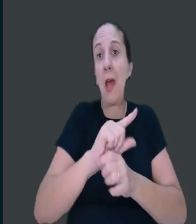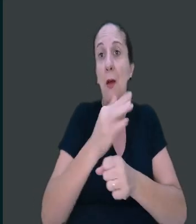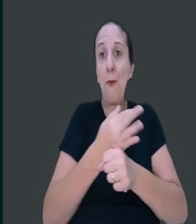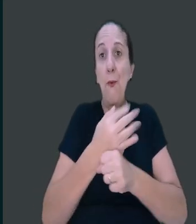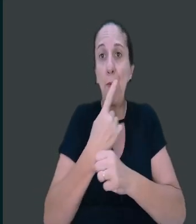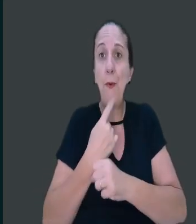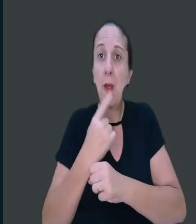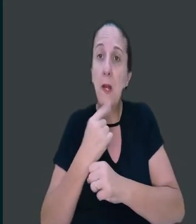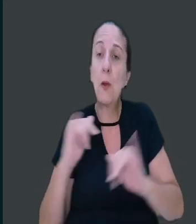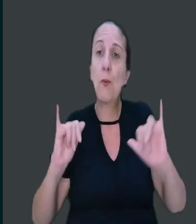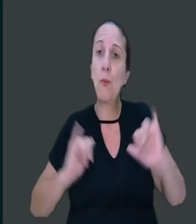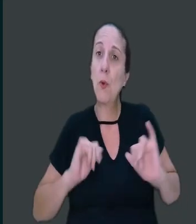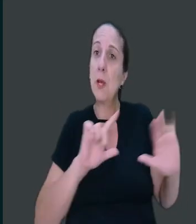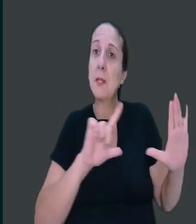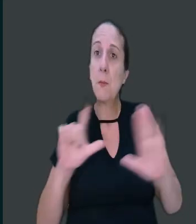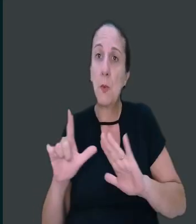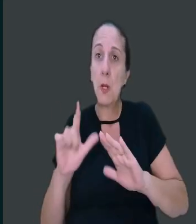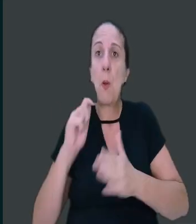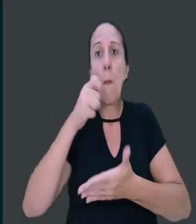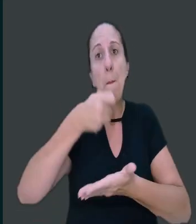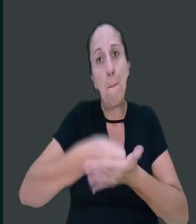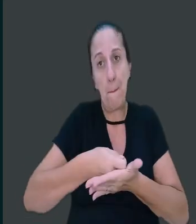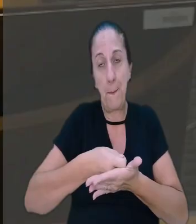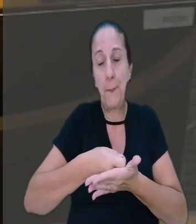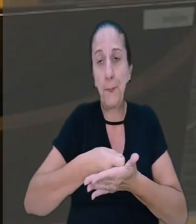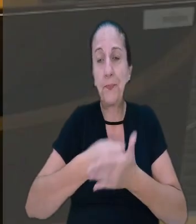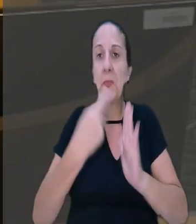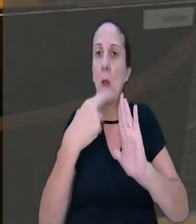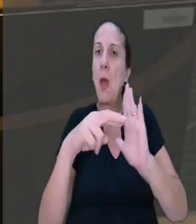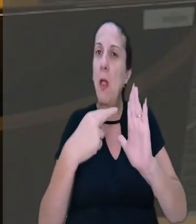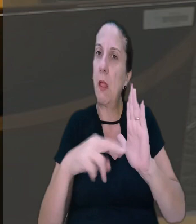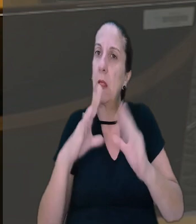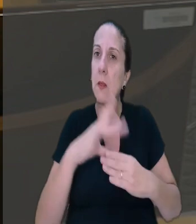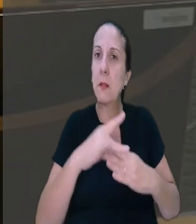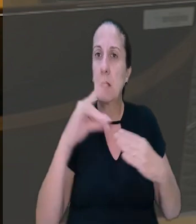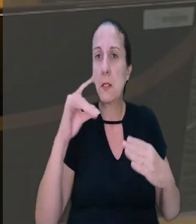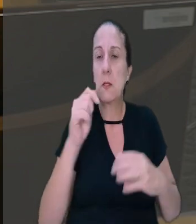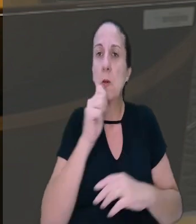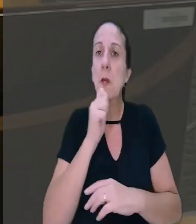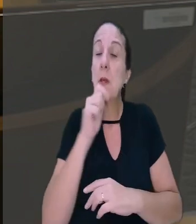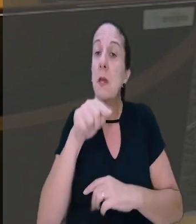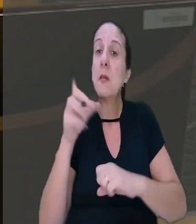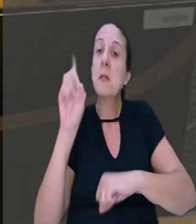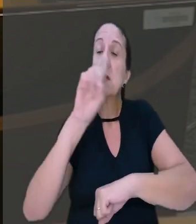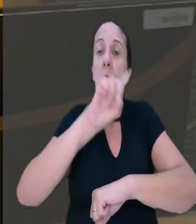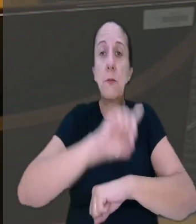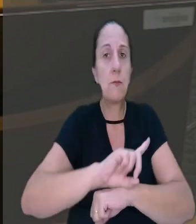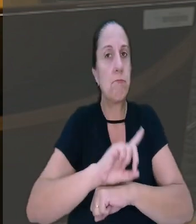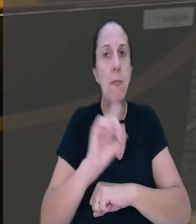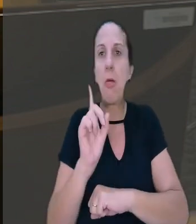ou antes de repouso semanal remunerado. O relator destacou ainda que esses dias são considerados não